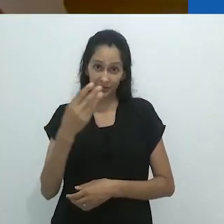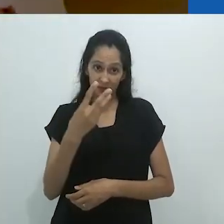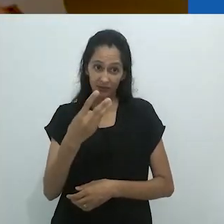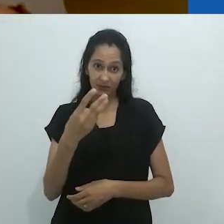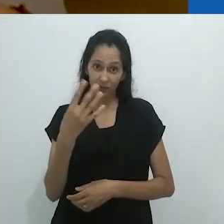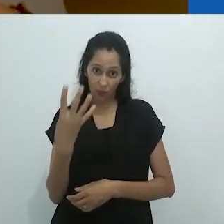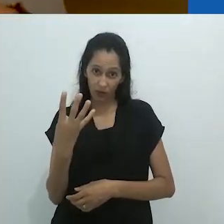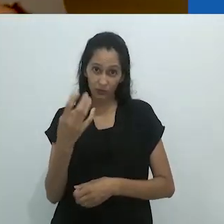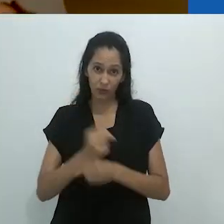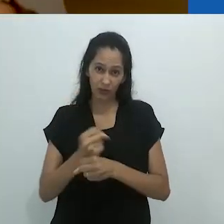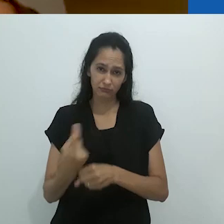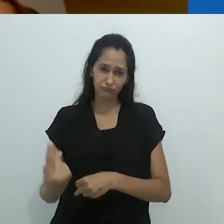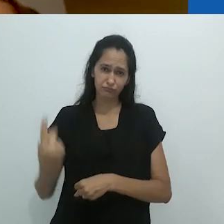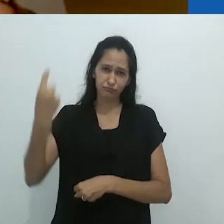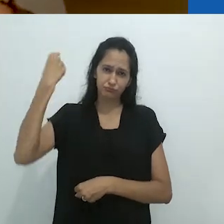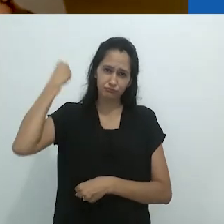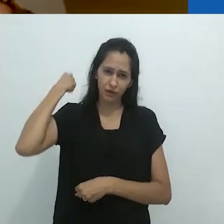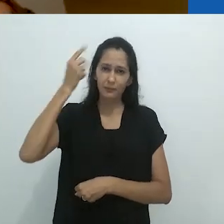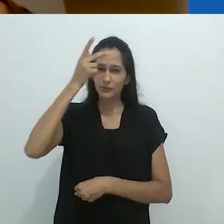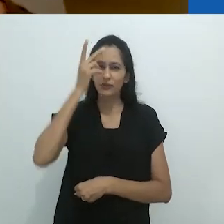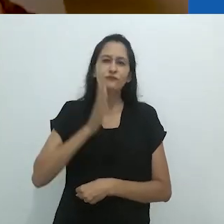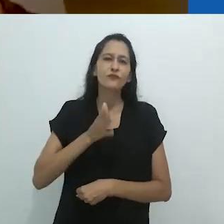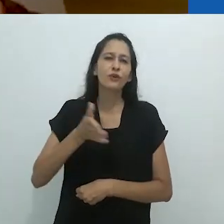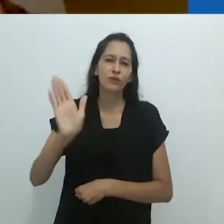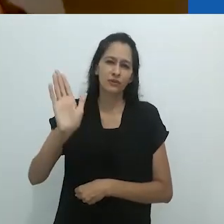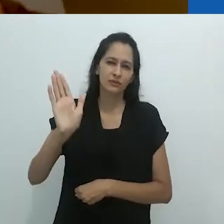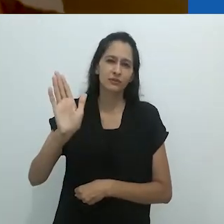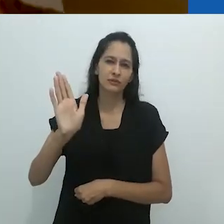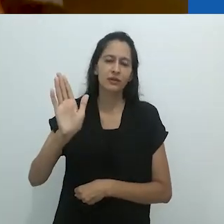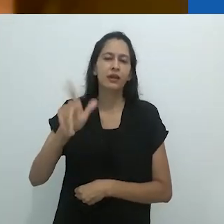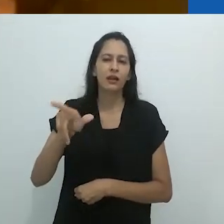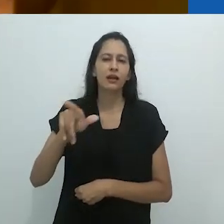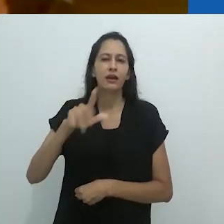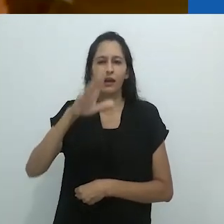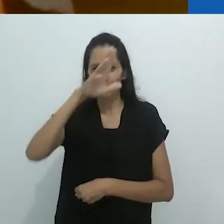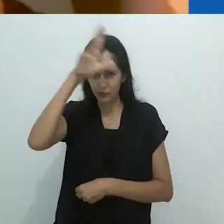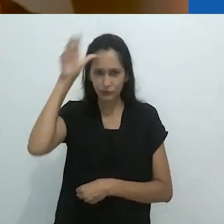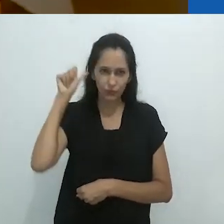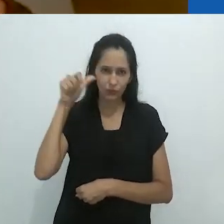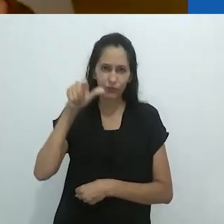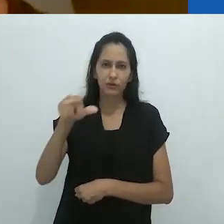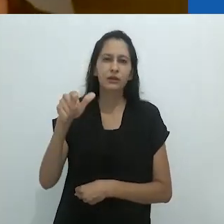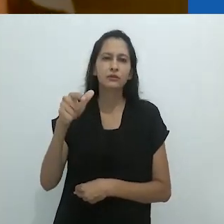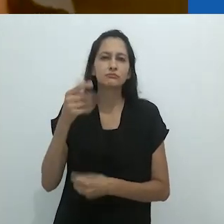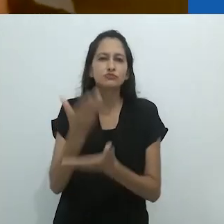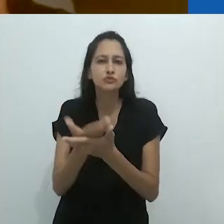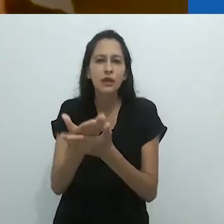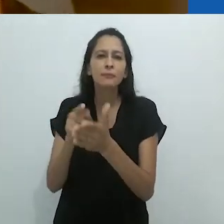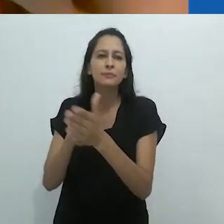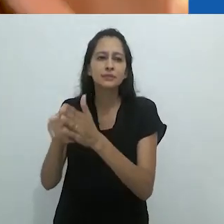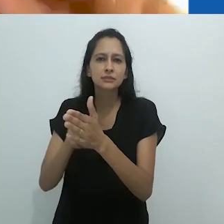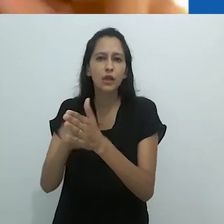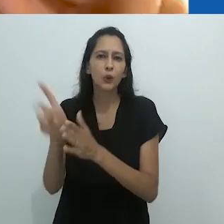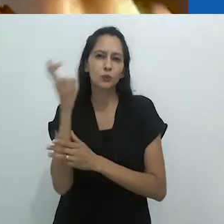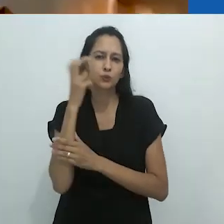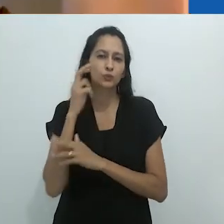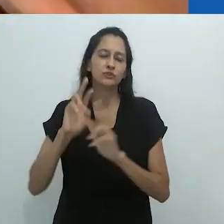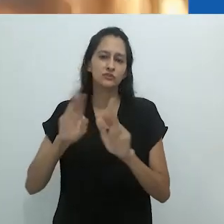Há 34 anos atrás, as pessoas foram para a Amazônia estudar uma cultura diferente